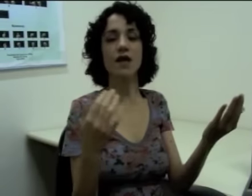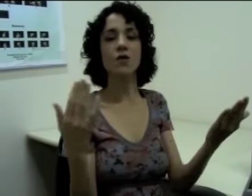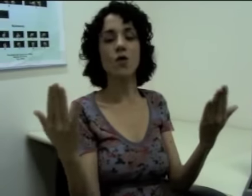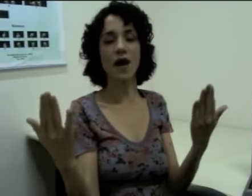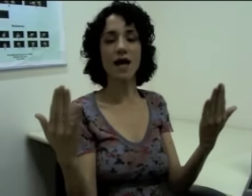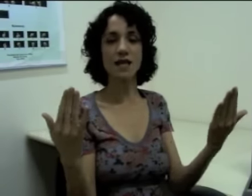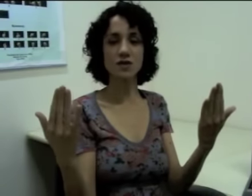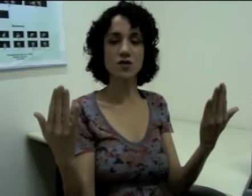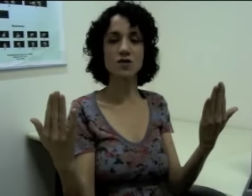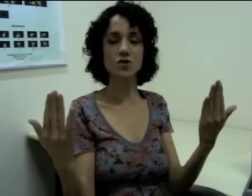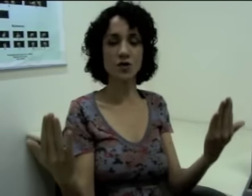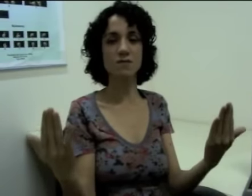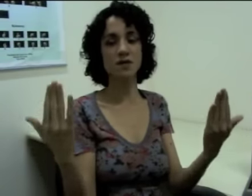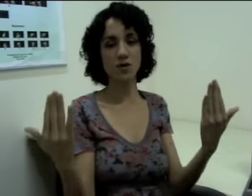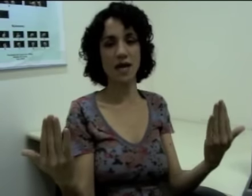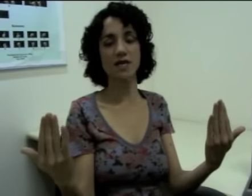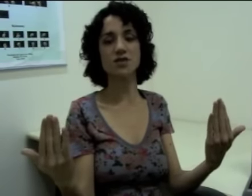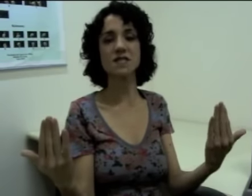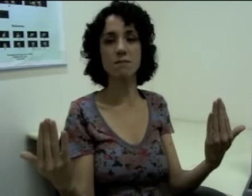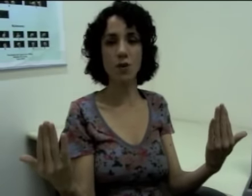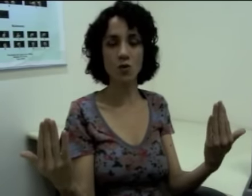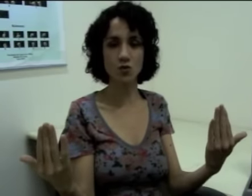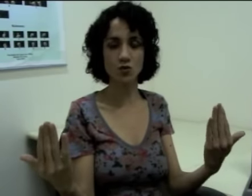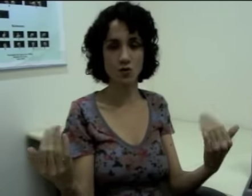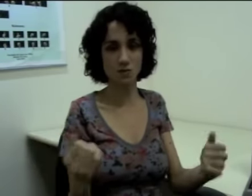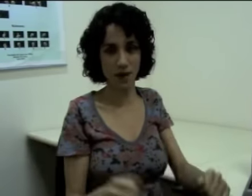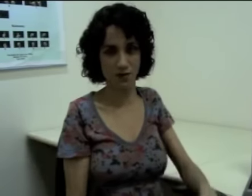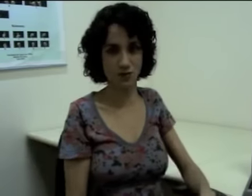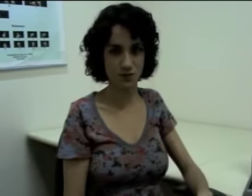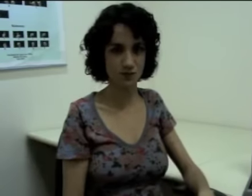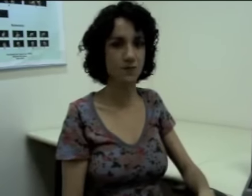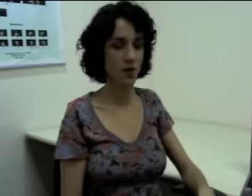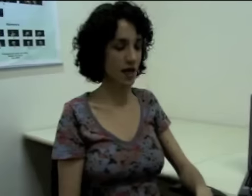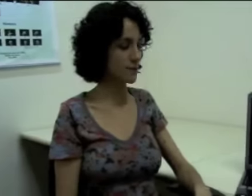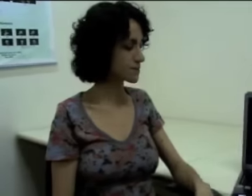E aí eu localizo esses dois personagens em pontos no espaço, ok?